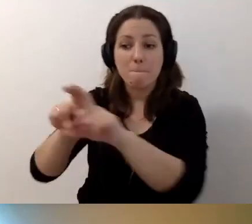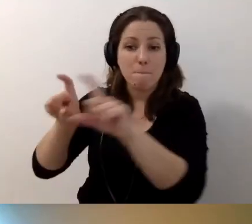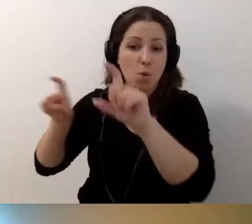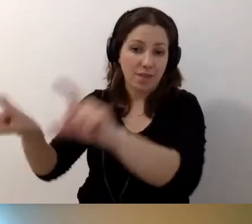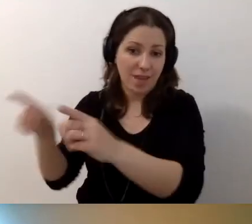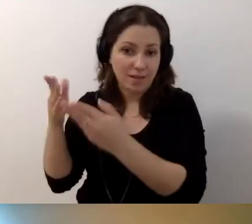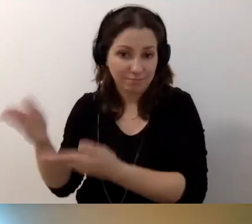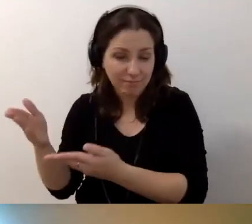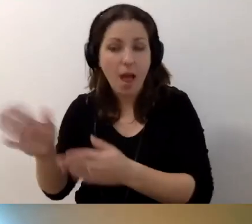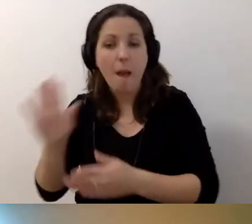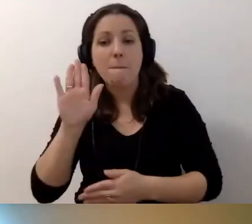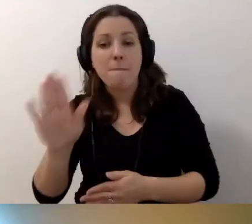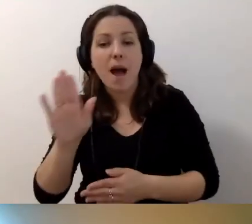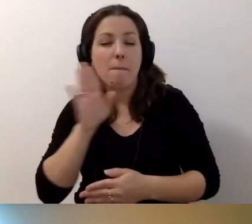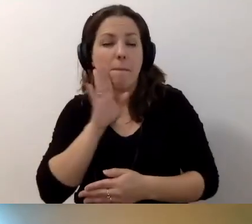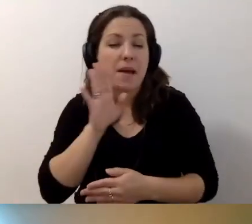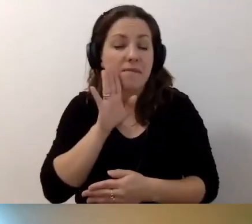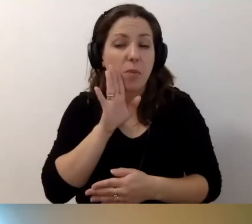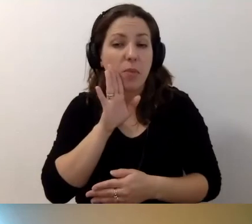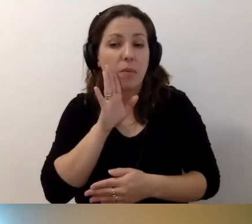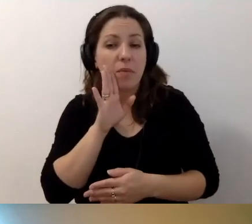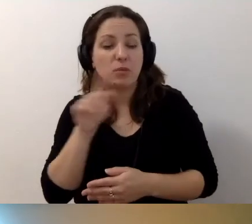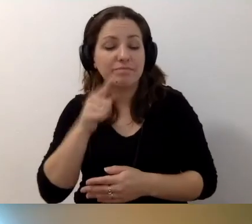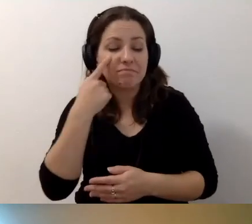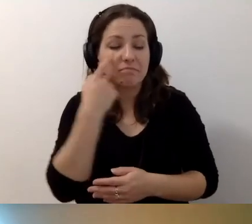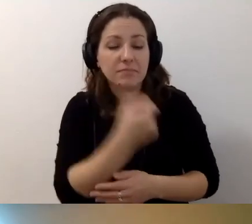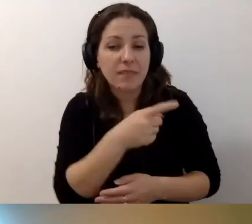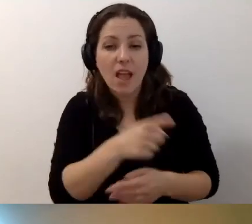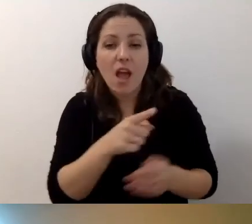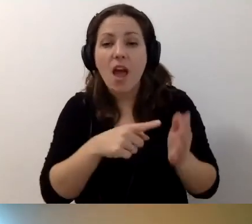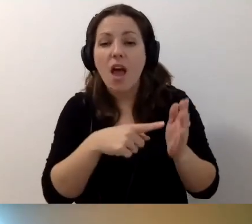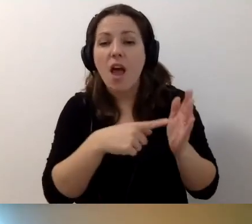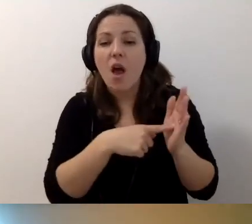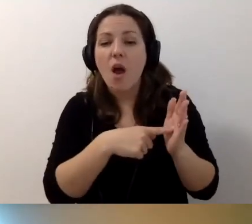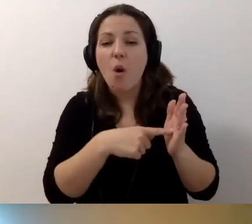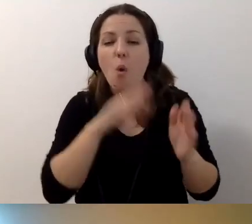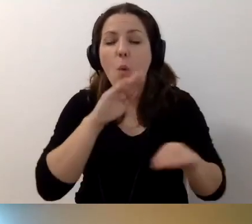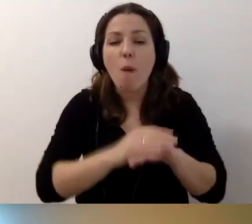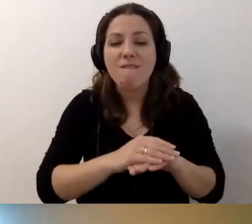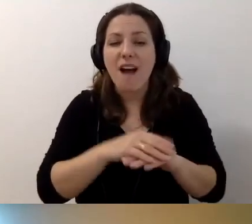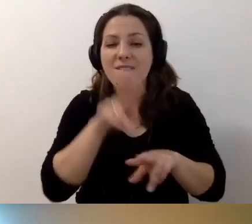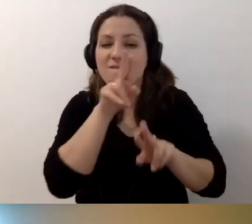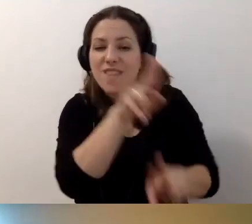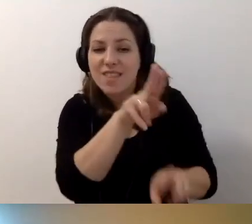Trzeba by było zerknąć do umowy wynajmu, umowy dzierżawy wieczystej,